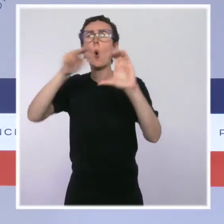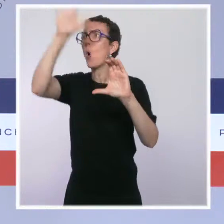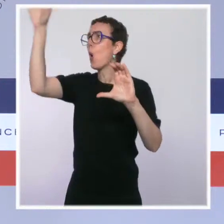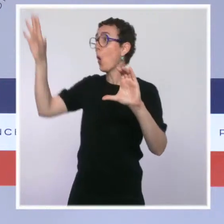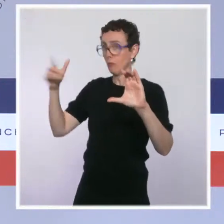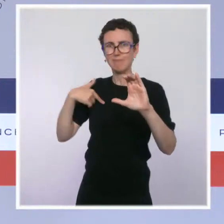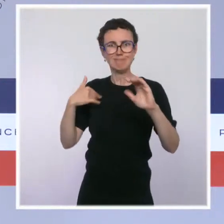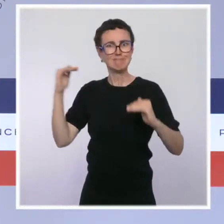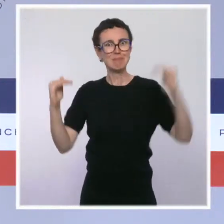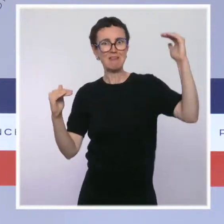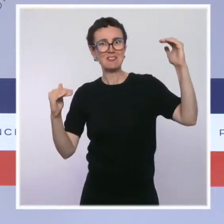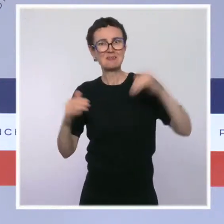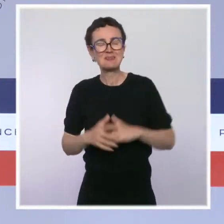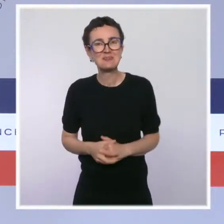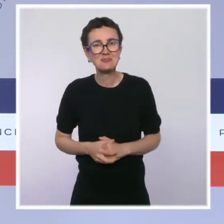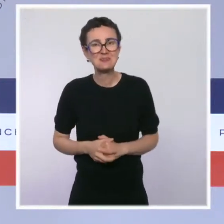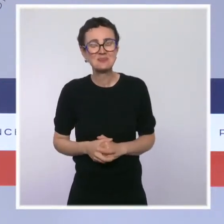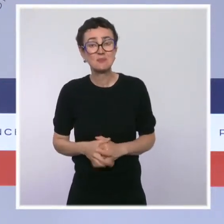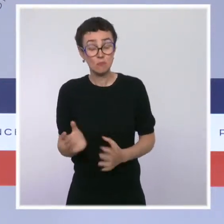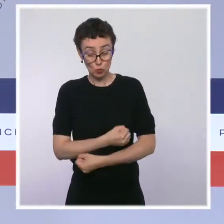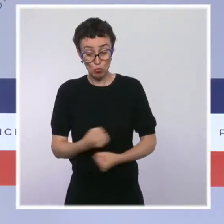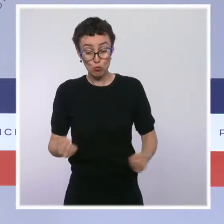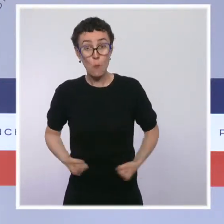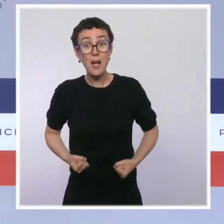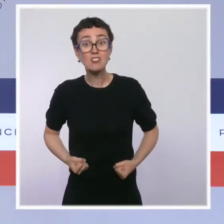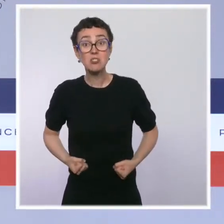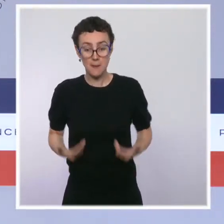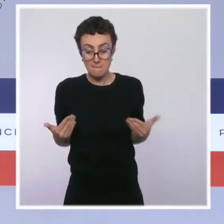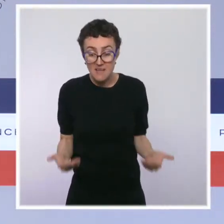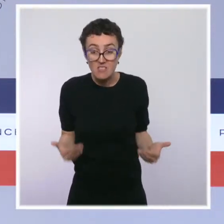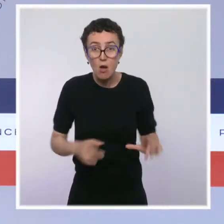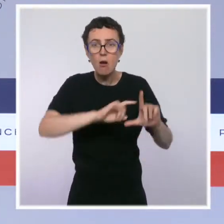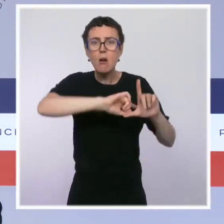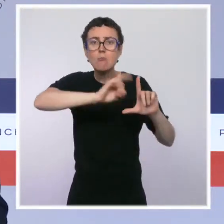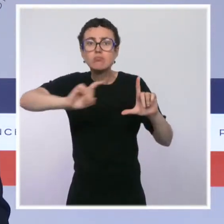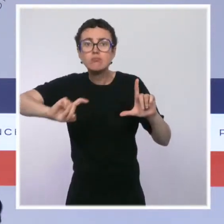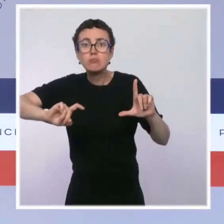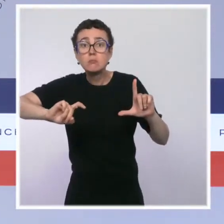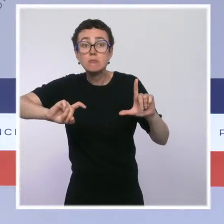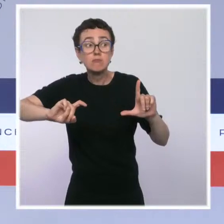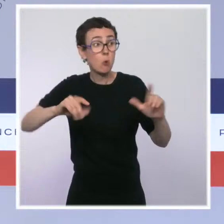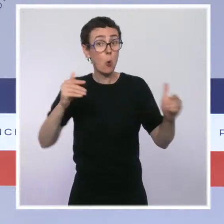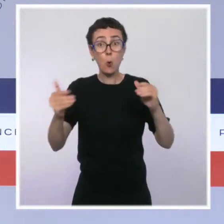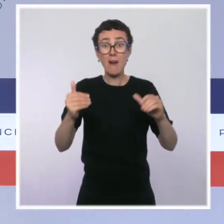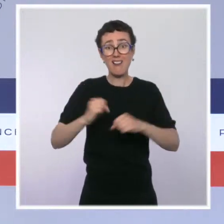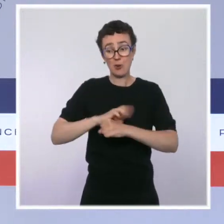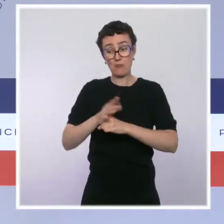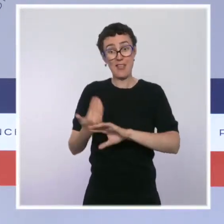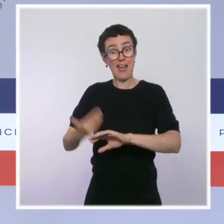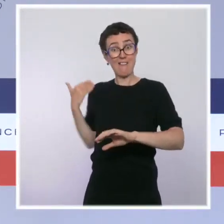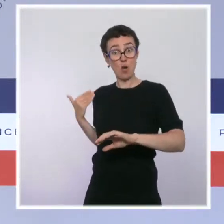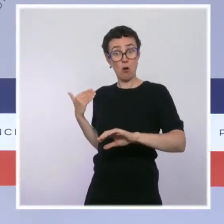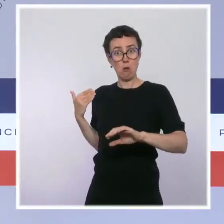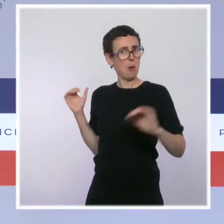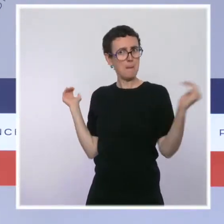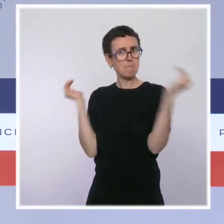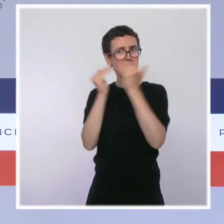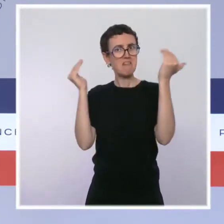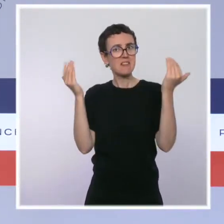on est retombés aujourd'hui au taux de chômage que connaissait notre pays avant la crise du Covid. Donc, les signaux économiques montrent que notre réponse